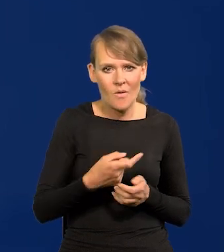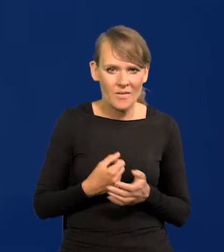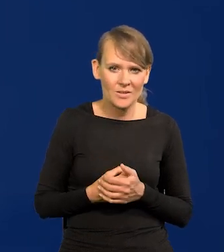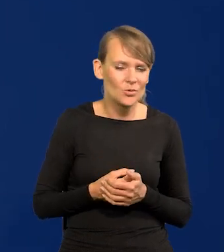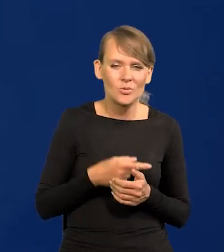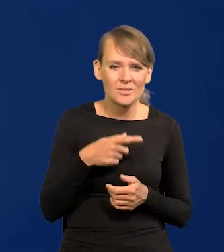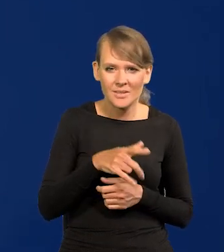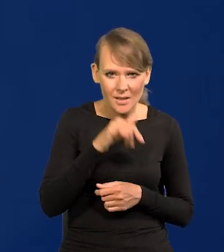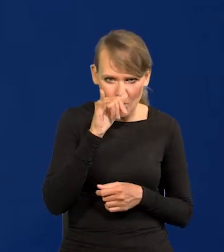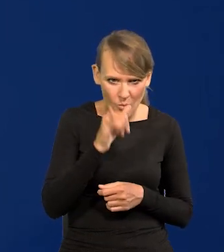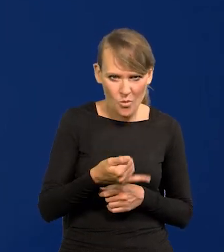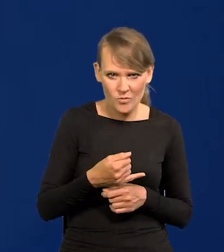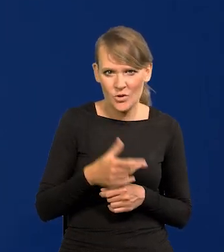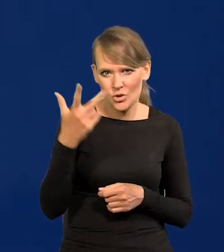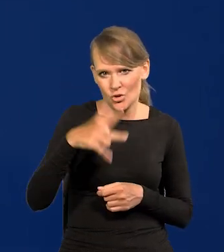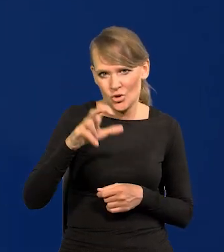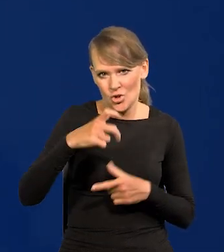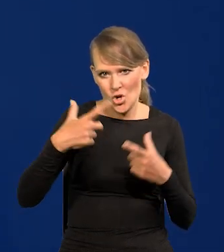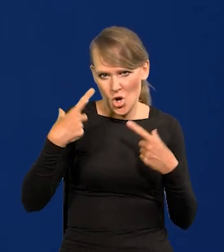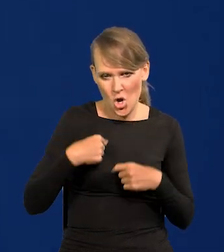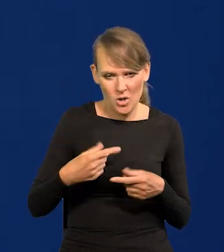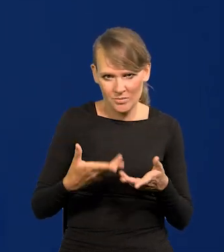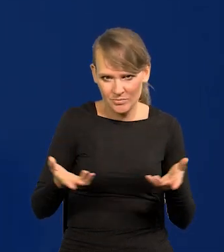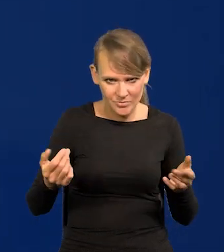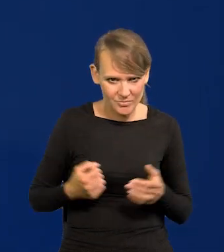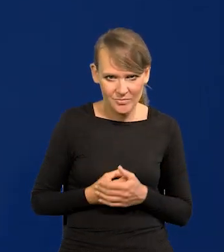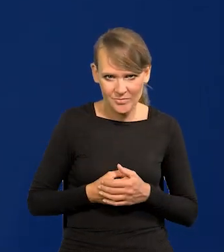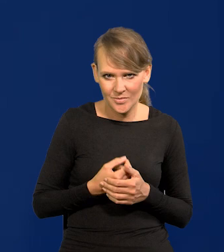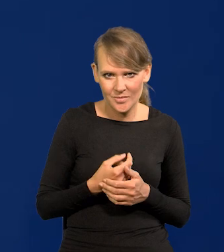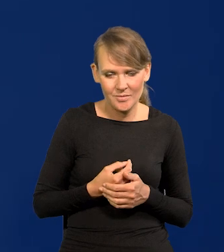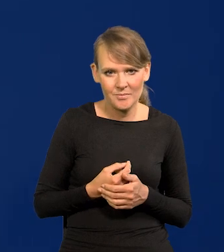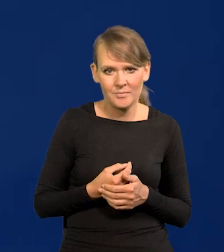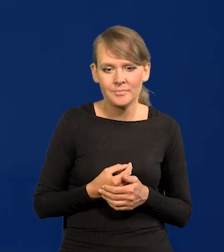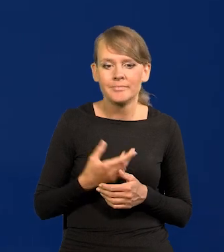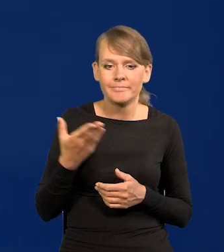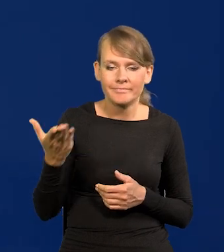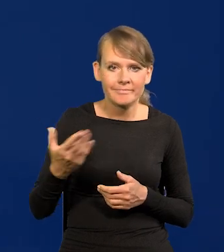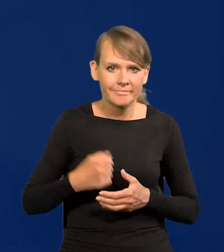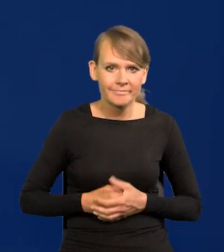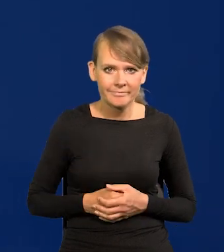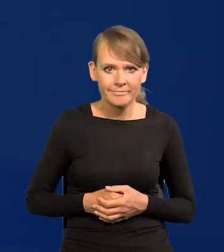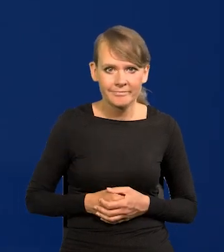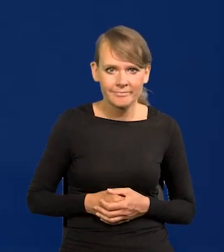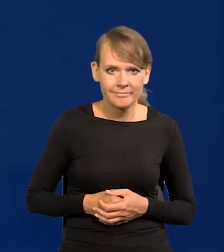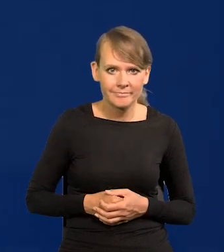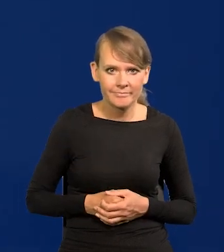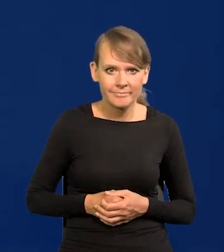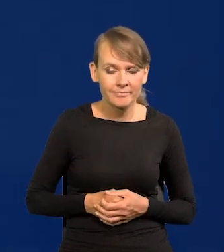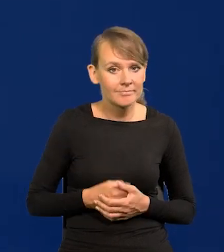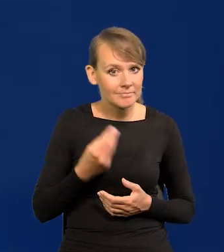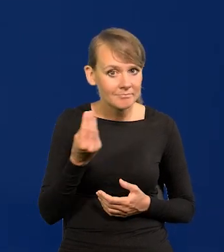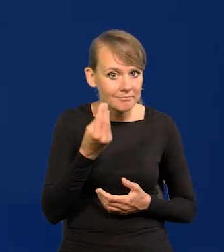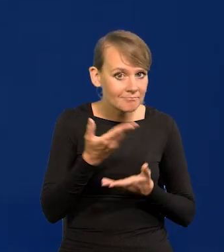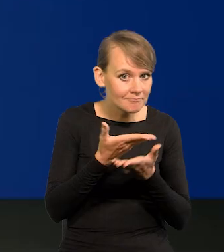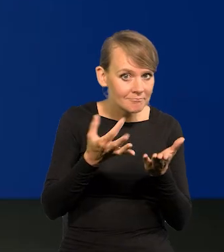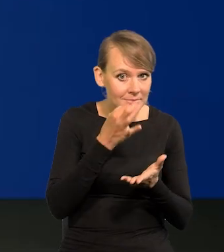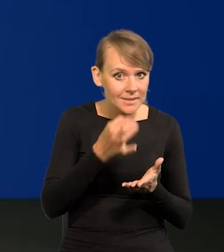To jest niemożliwe. To jest 3 300 osób. Państwo pierwsi o tym wiedzieli. Proszę Bardzo, proszę. Czy są jeszcze jakieś pytania?